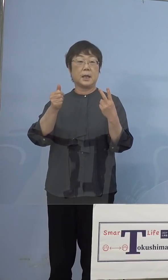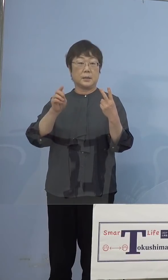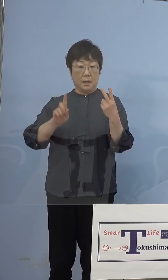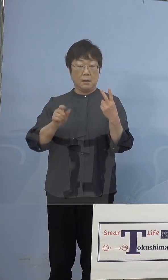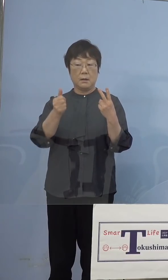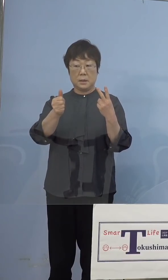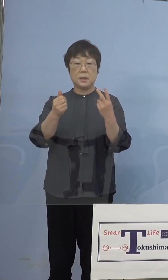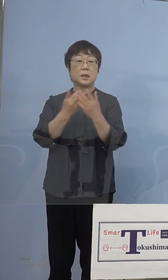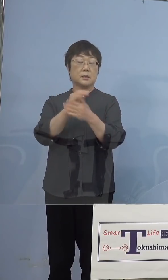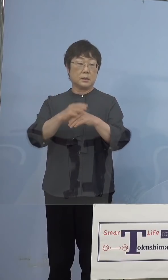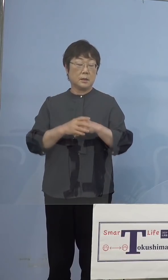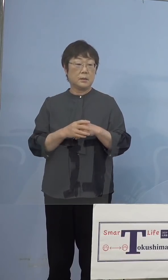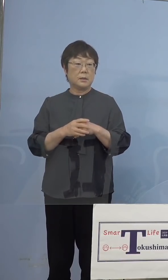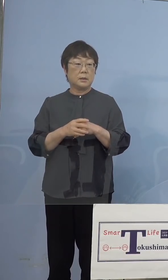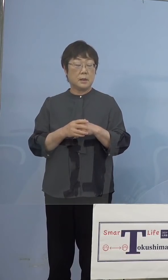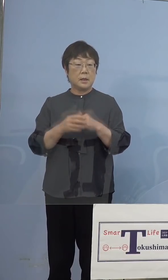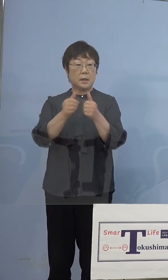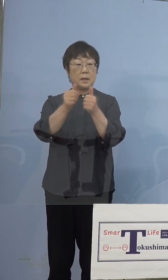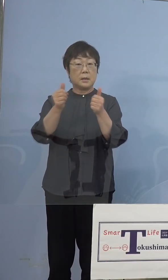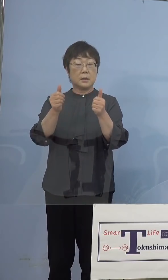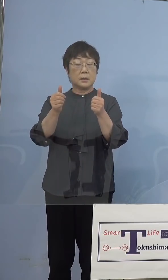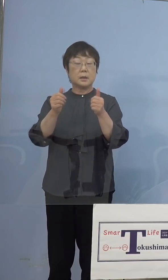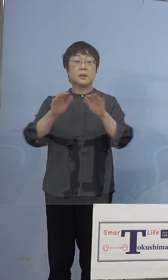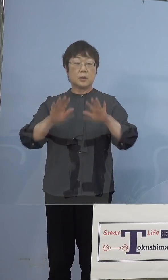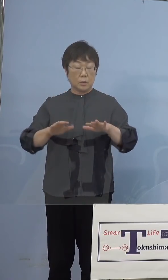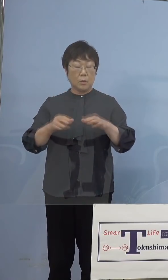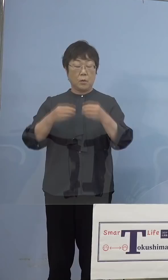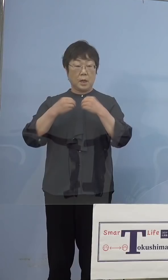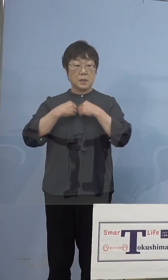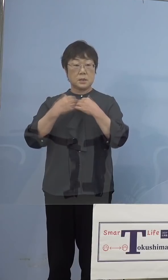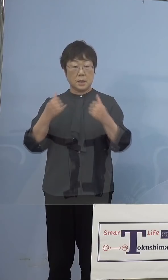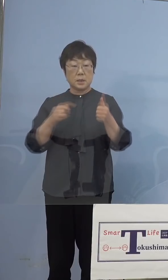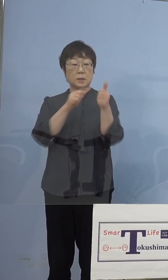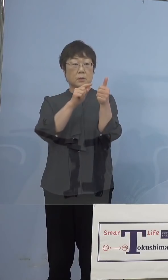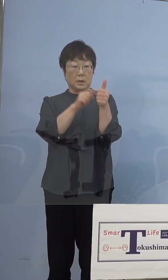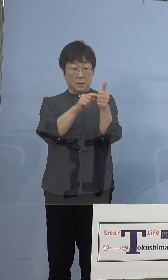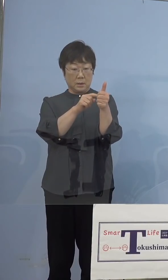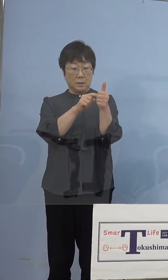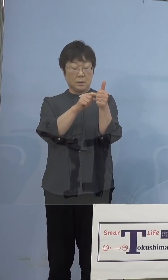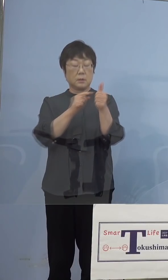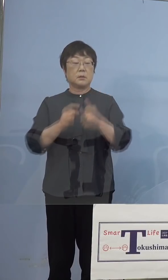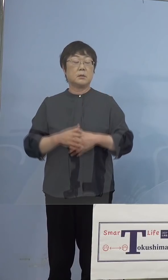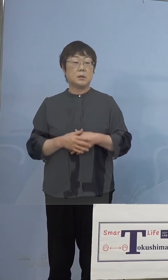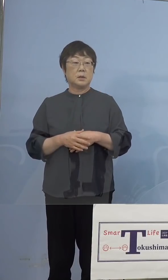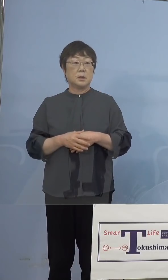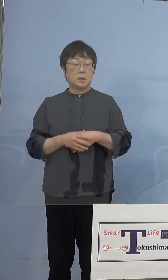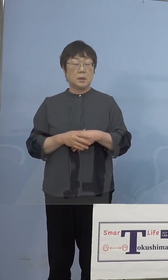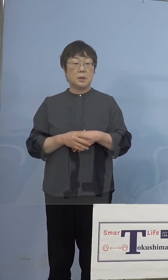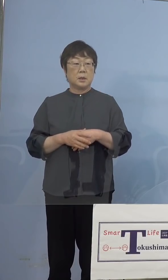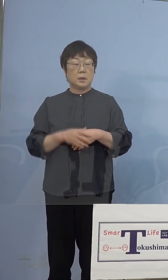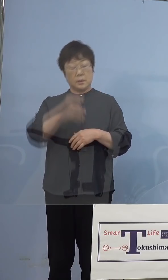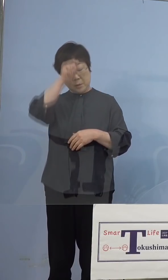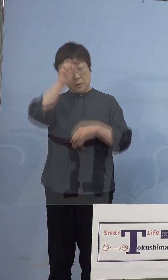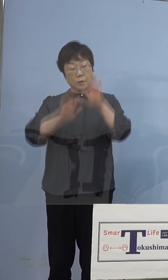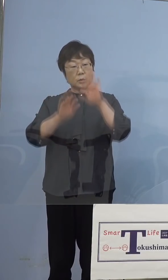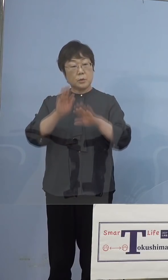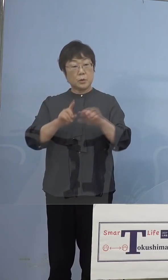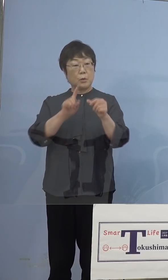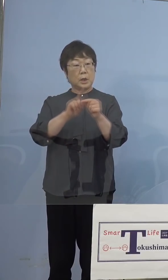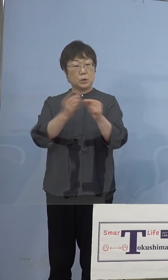（NHK） また今日感染が確認された男性なのですが 中等症ですが、どういった症状なのでしょうか